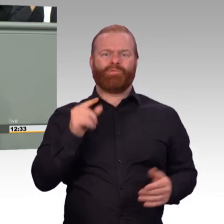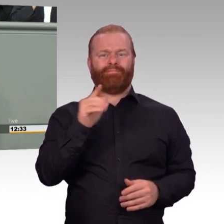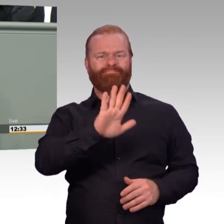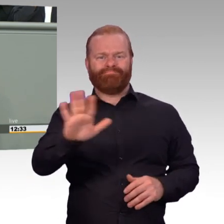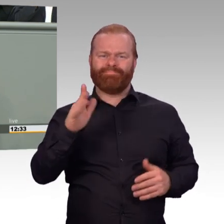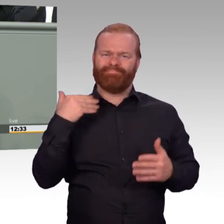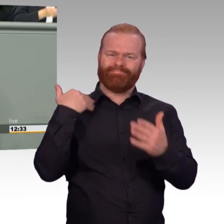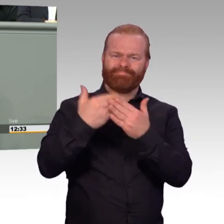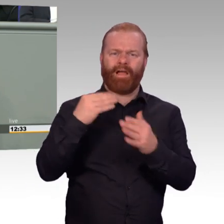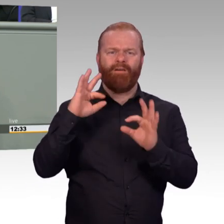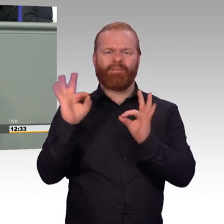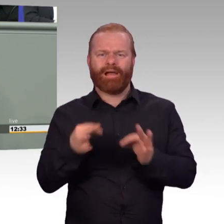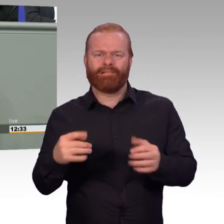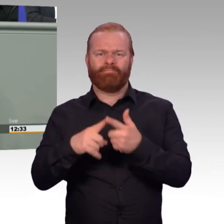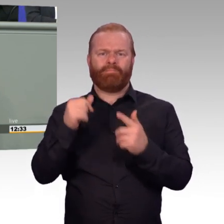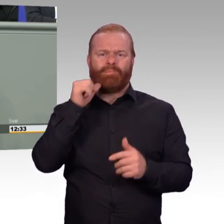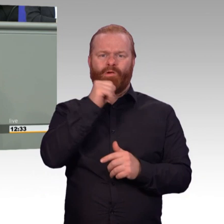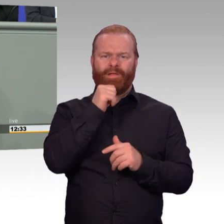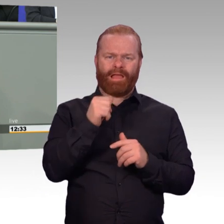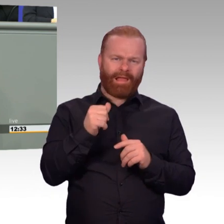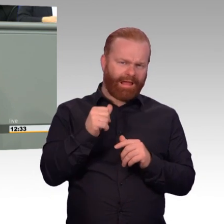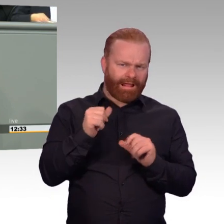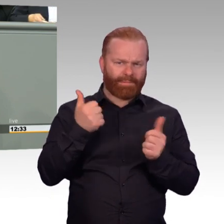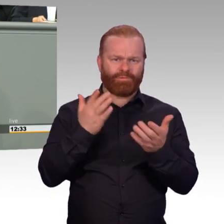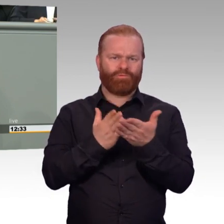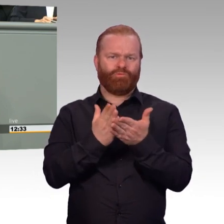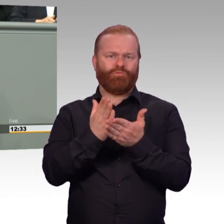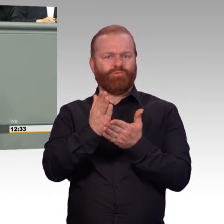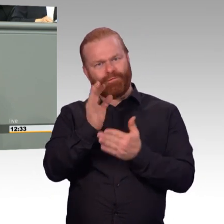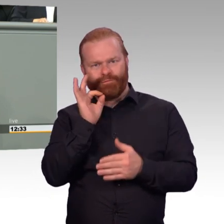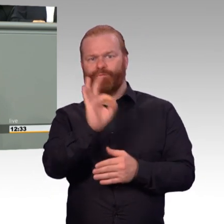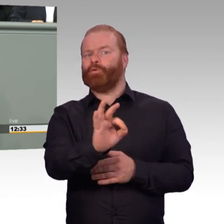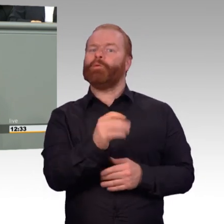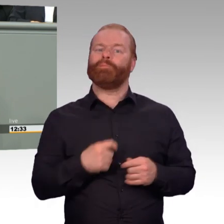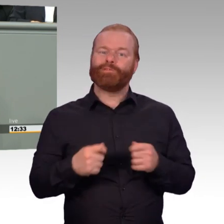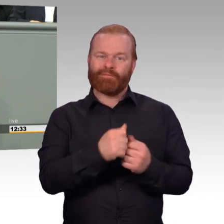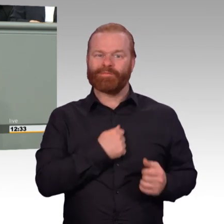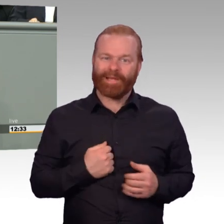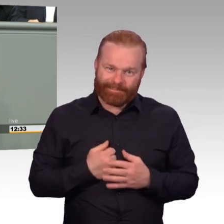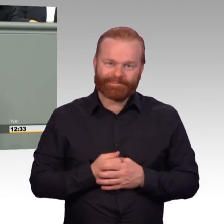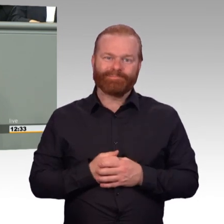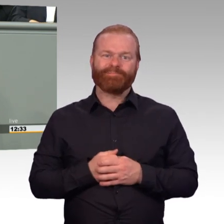Das Ziel, die Bundeswehr attraktiver zu machen oder zu halten, entspricht einem dauerhaften Prozess. (Beifall)